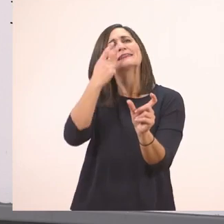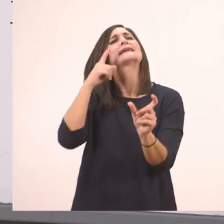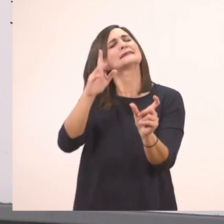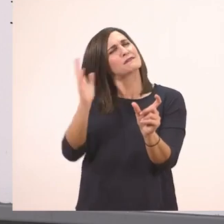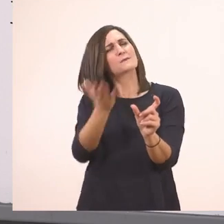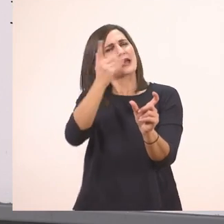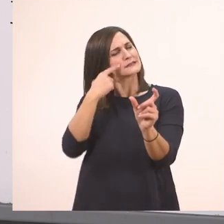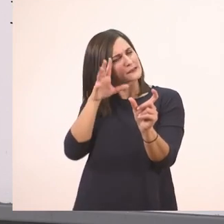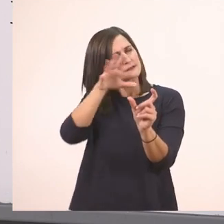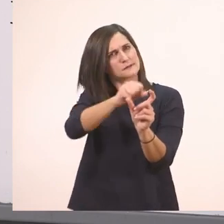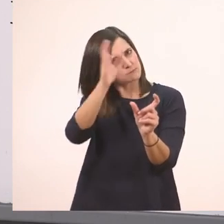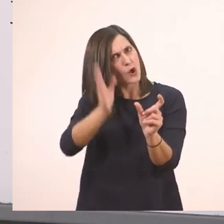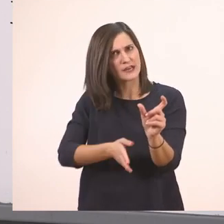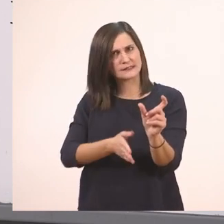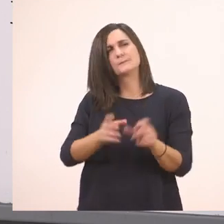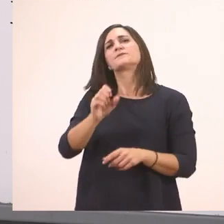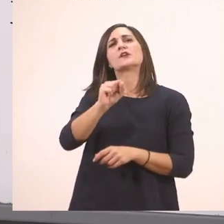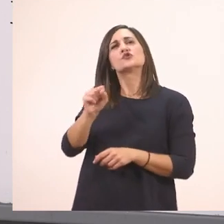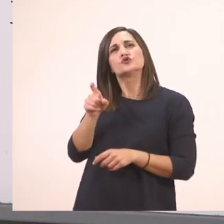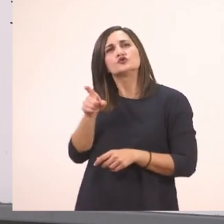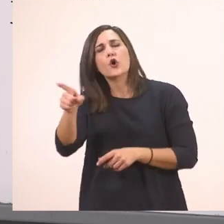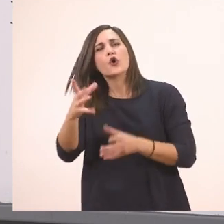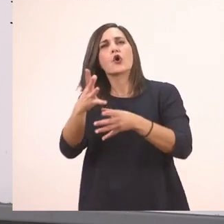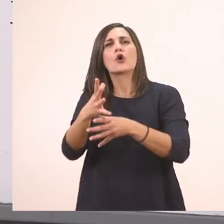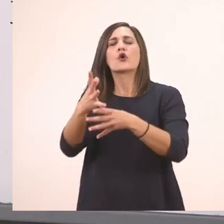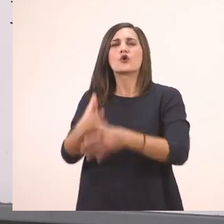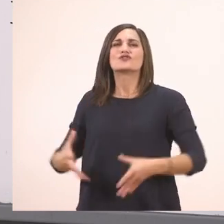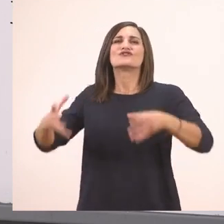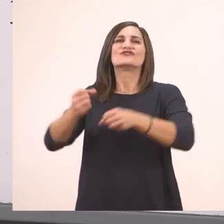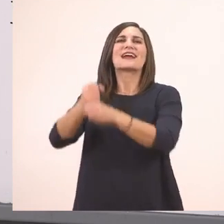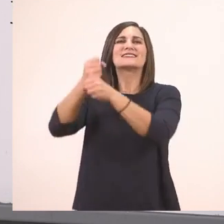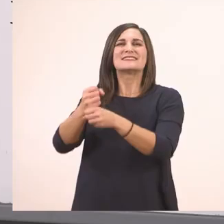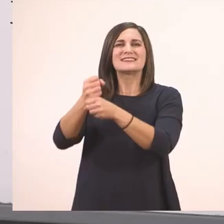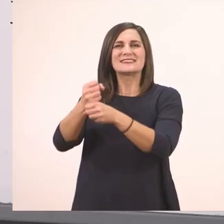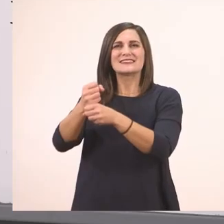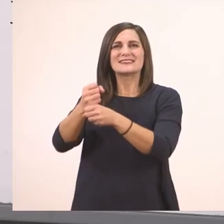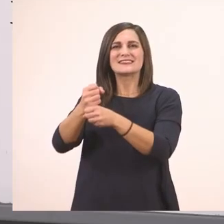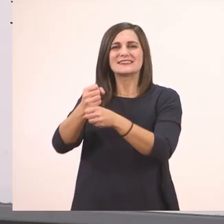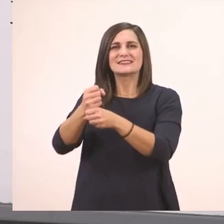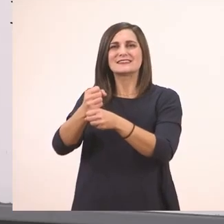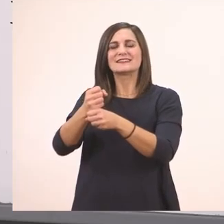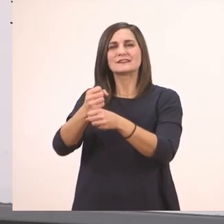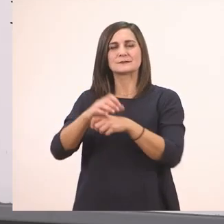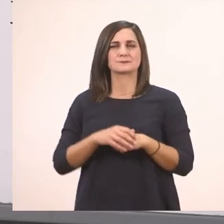στο σακί; Όλο μαζί: Και τι έχεις στο σακί;